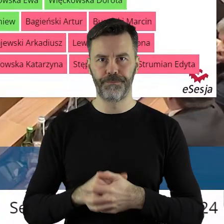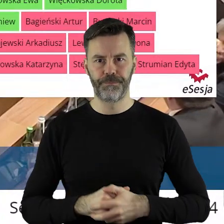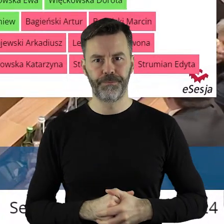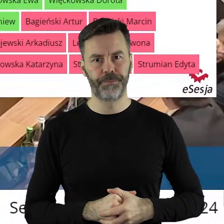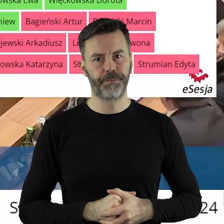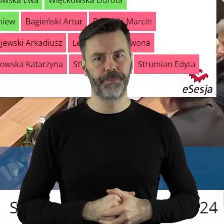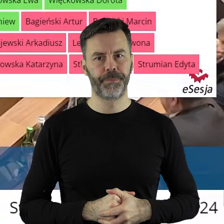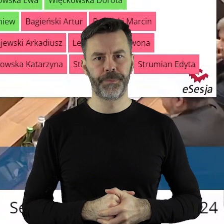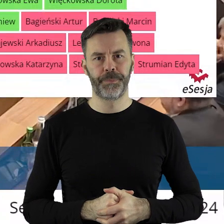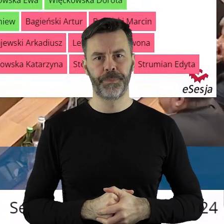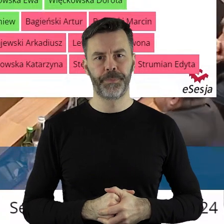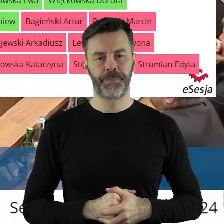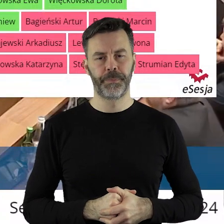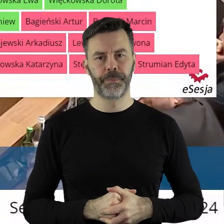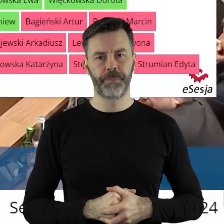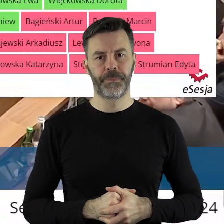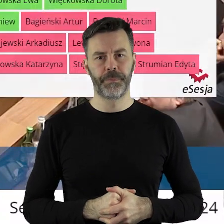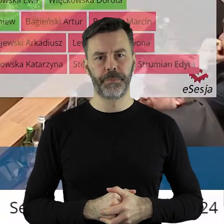podjęciu tejże uchwały.